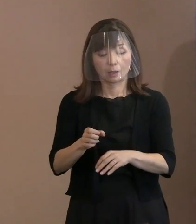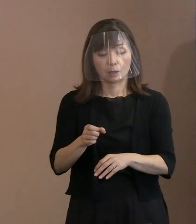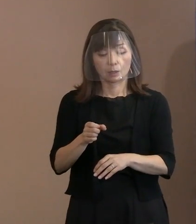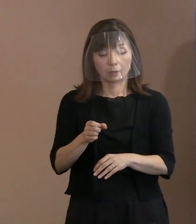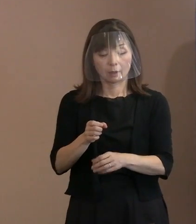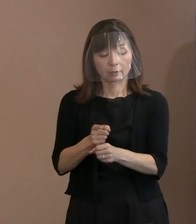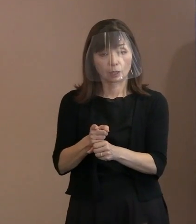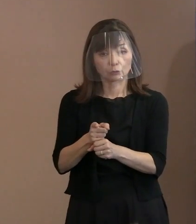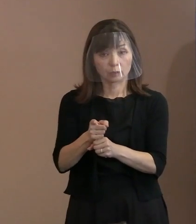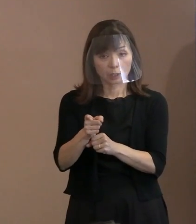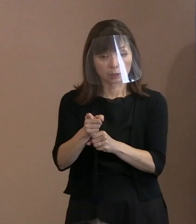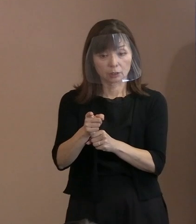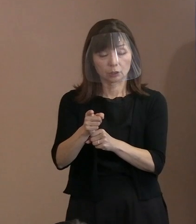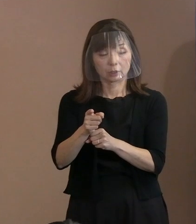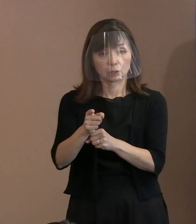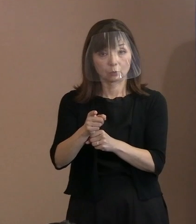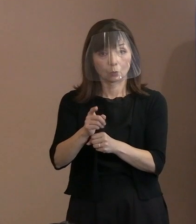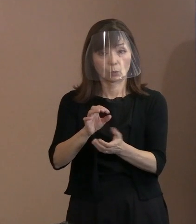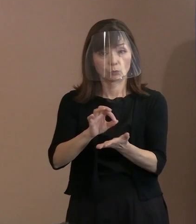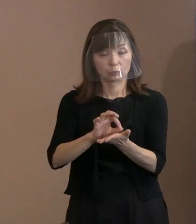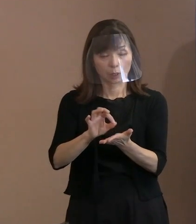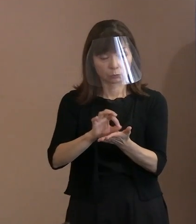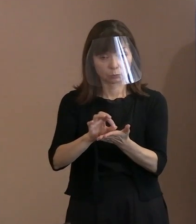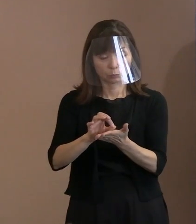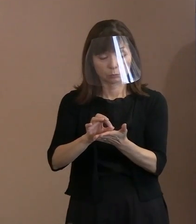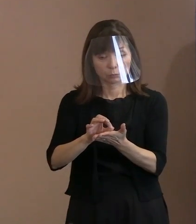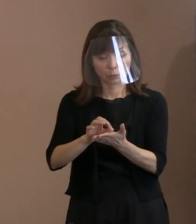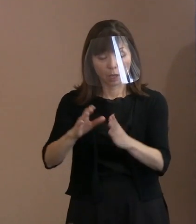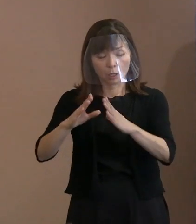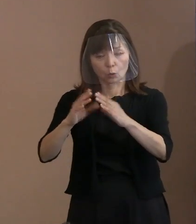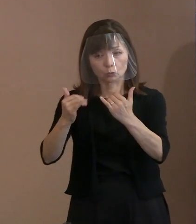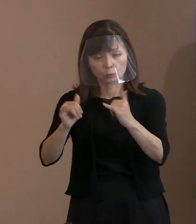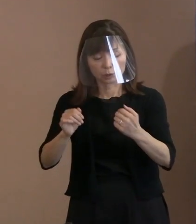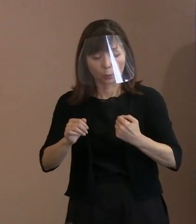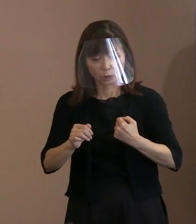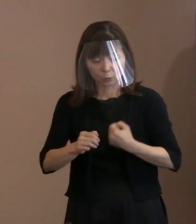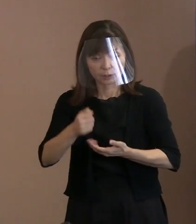こういったように国民の命を守る､ 財産を守るという為政者に､